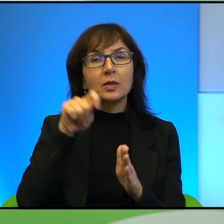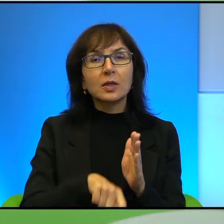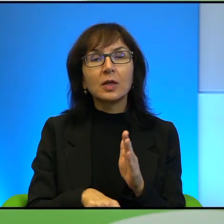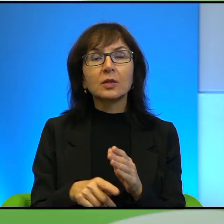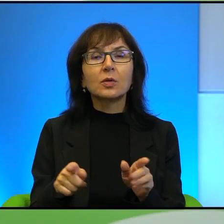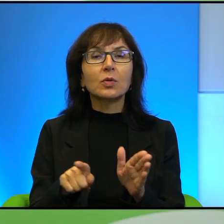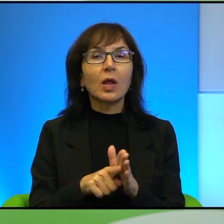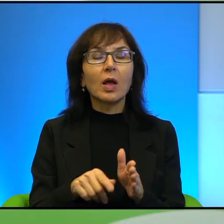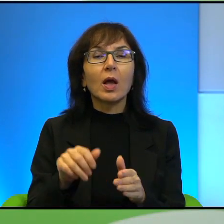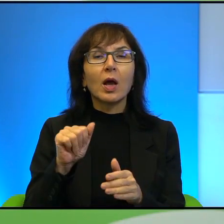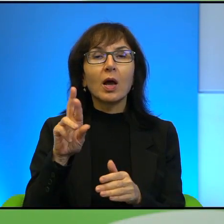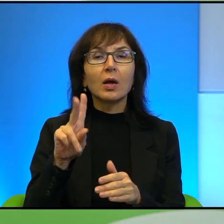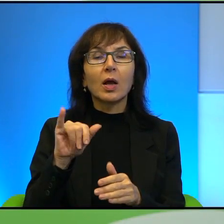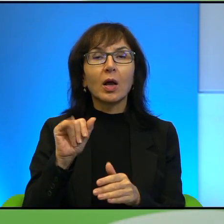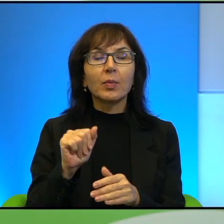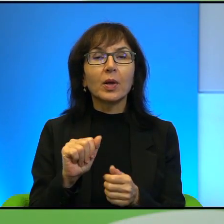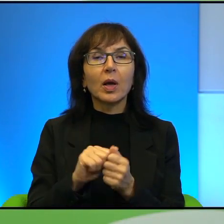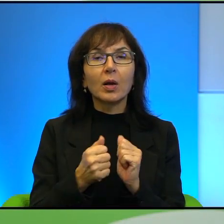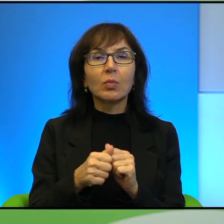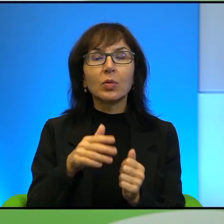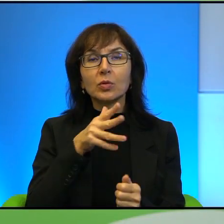czy dla Żydów. Także to jest, to jest też ta kwestia